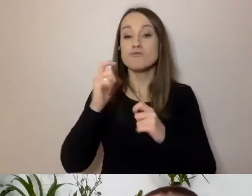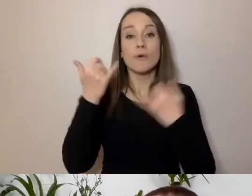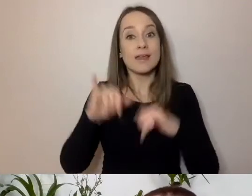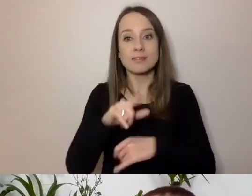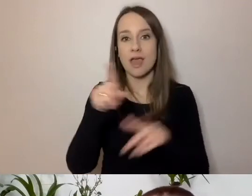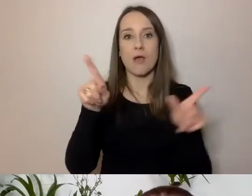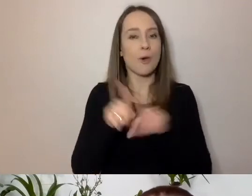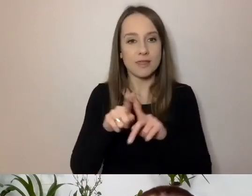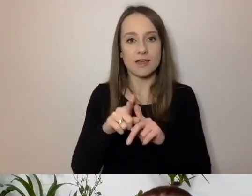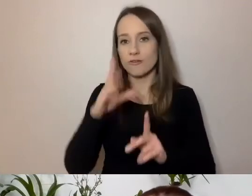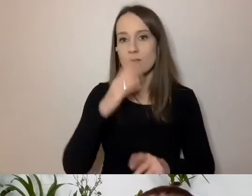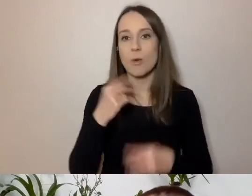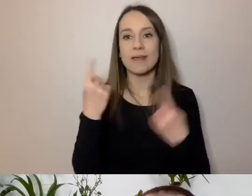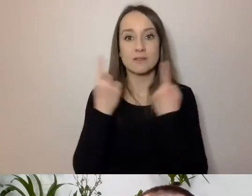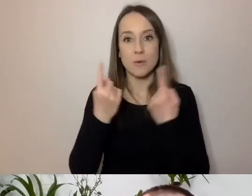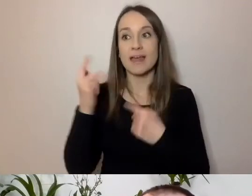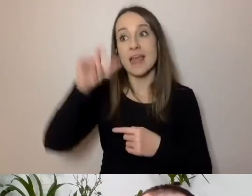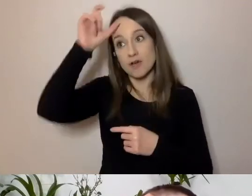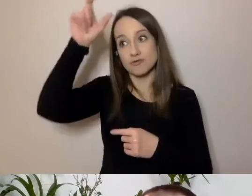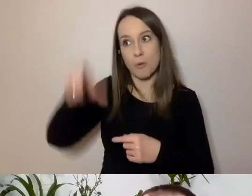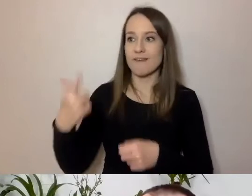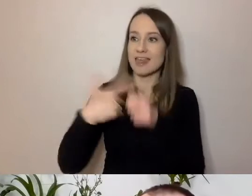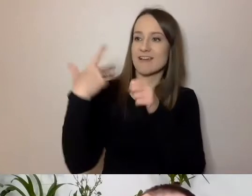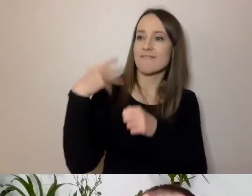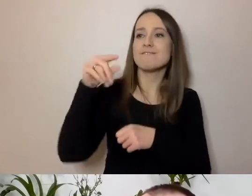kiedy człowiek 20-letni pisze coś na Instagramie.